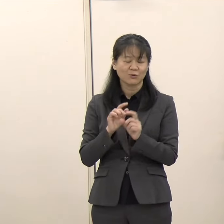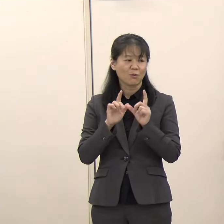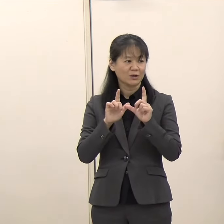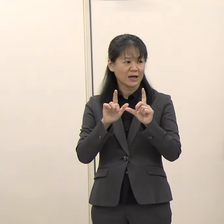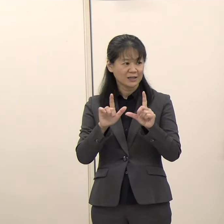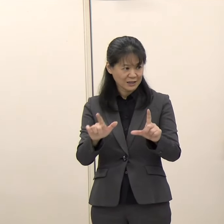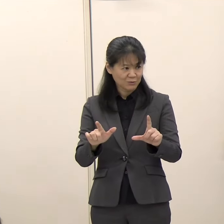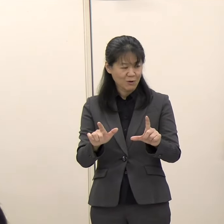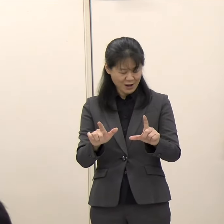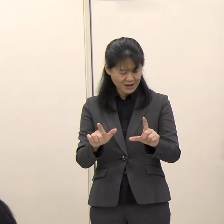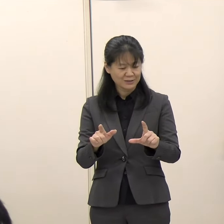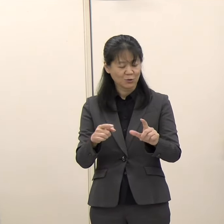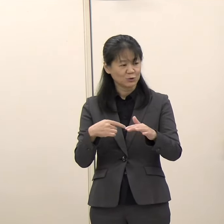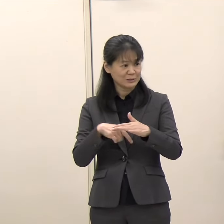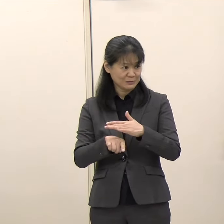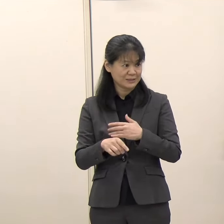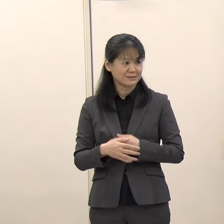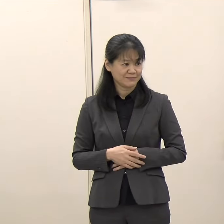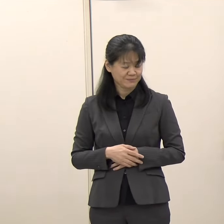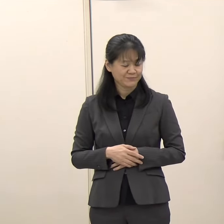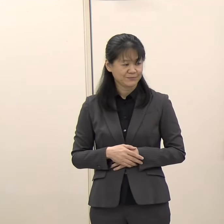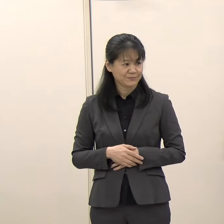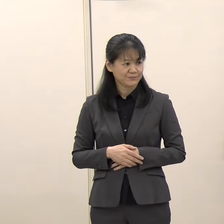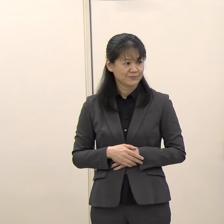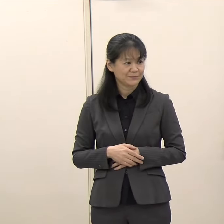（朝日新聞）想定されているのは、今回もそういった形ですか。 （知事）はい、そういった形です。